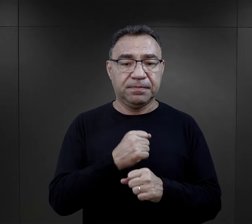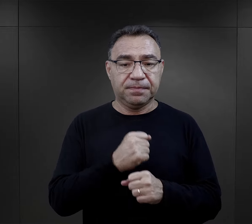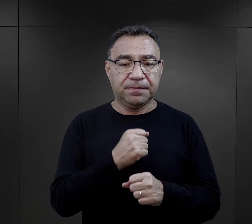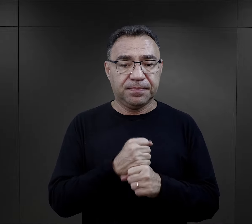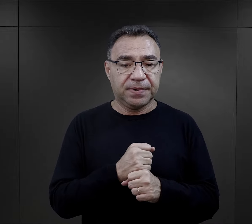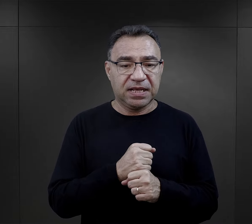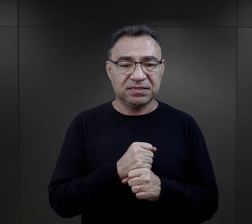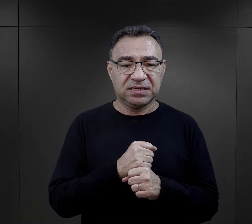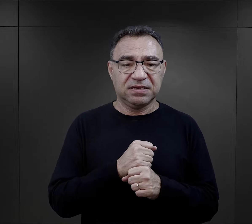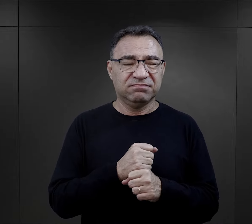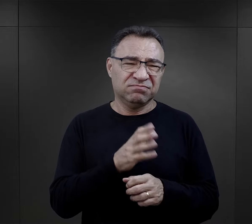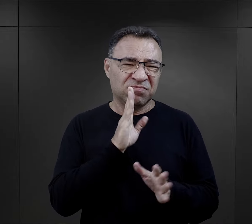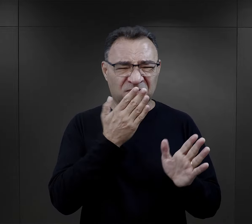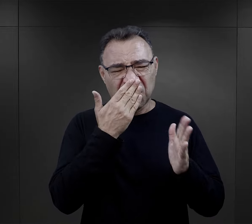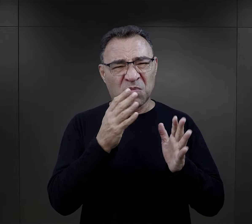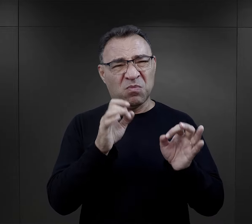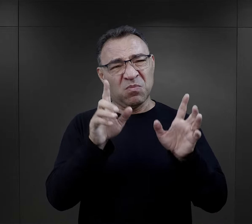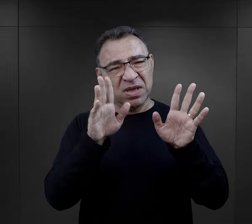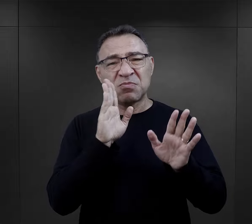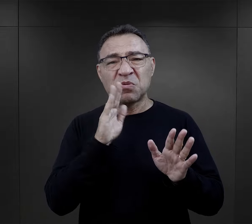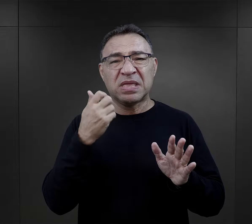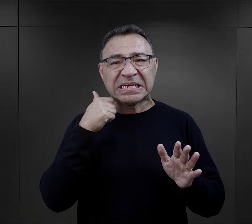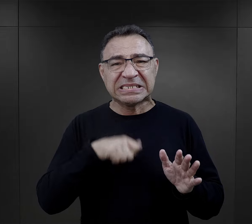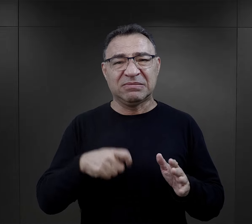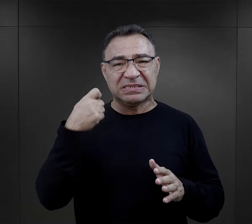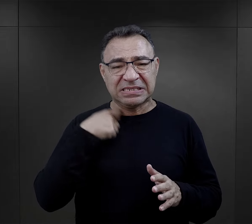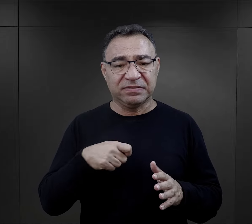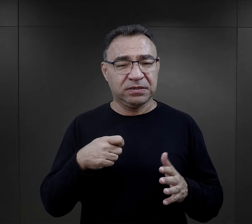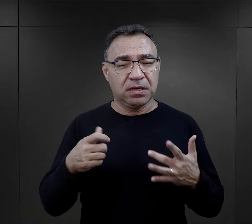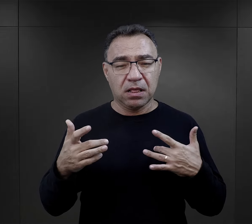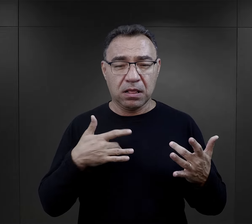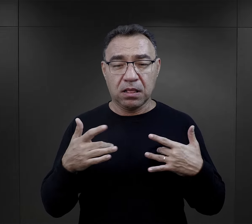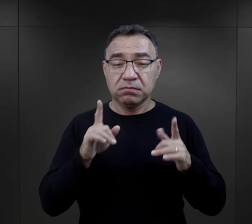Praca była po prostu elementem mordowania, elementem wykańczania więźniów